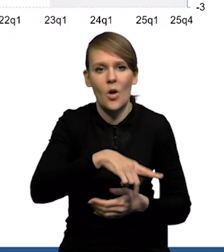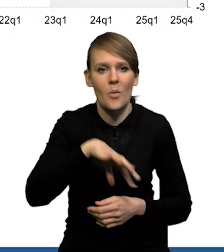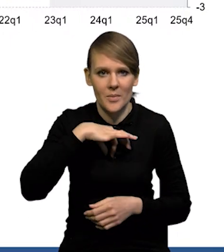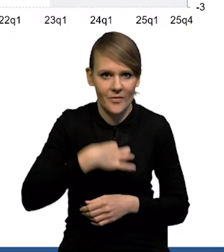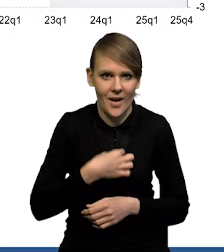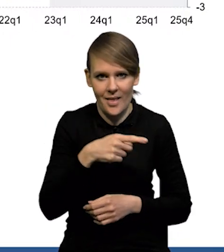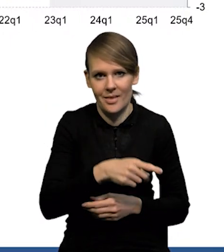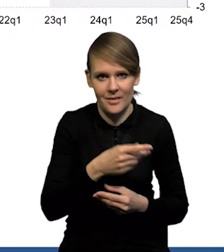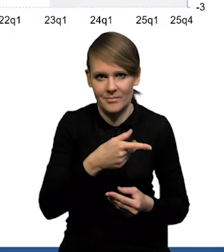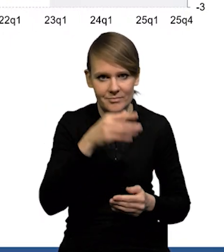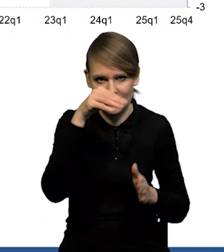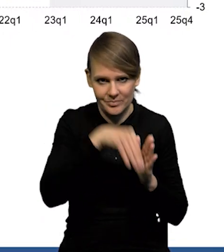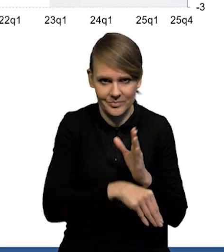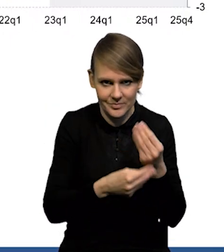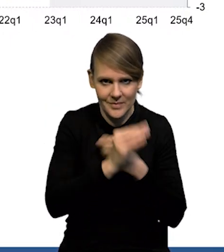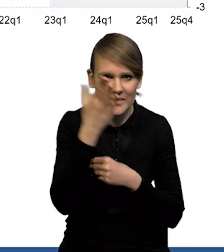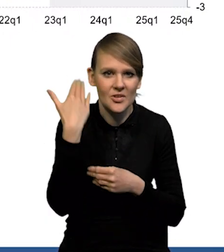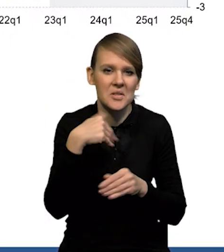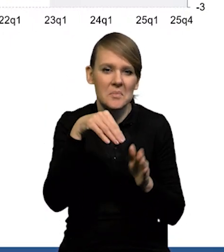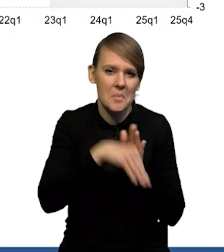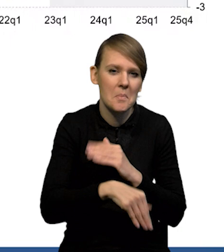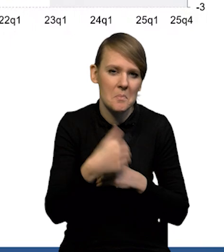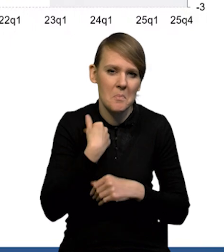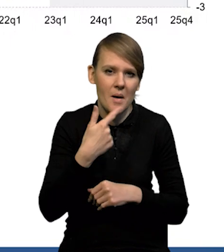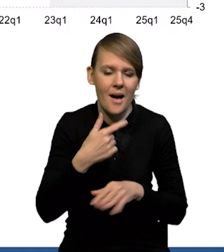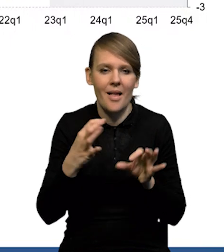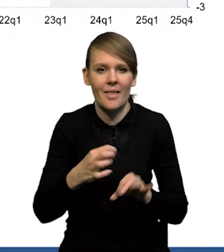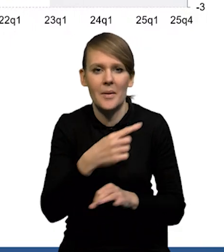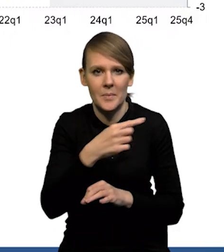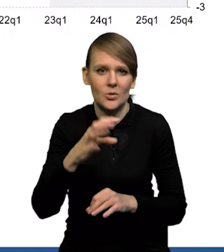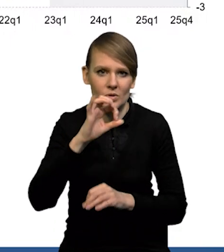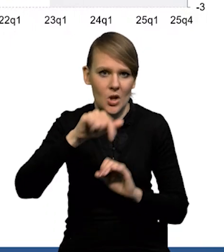Mieliśmy wcześniej ten spadek wyraźnie niższy, teraz to było -0.8%.